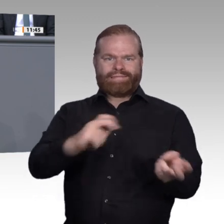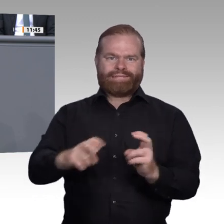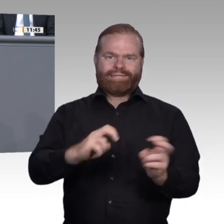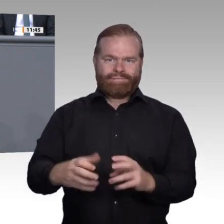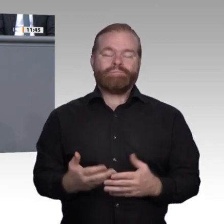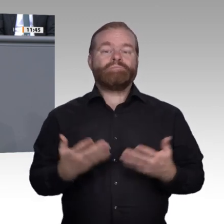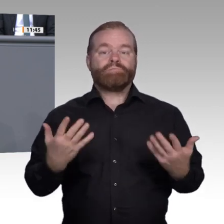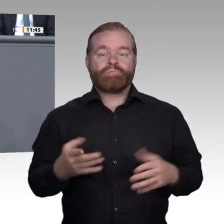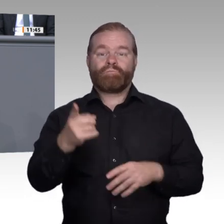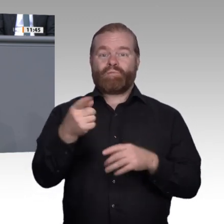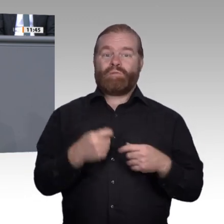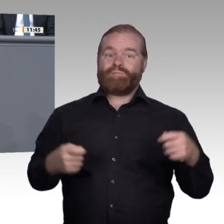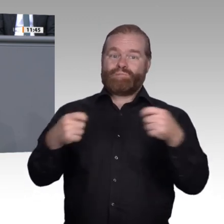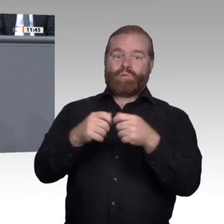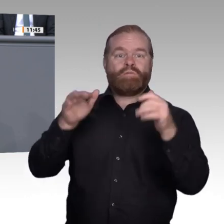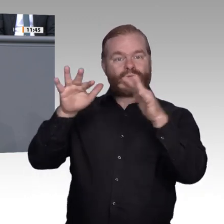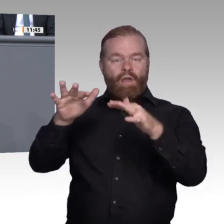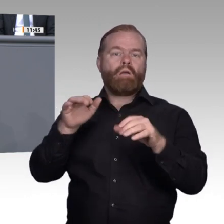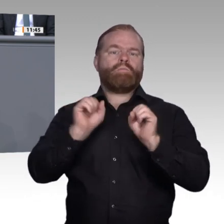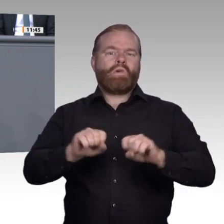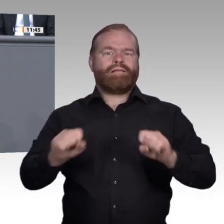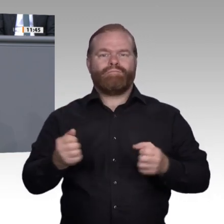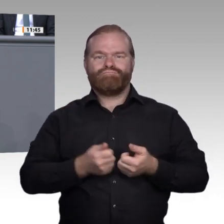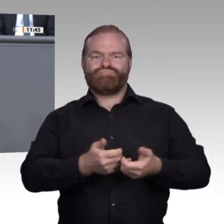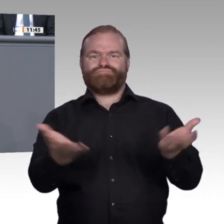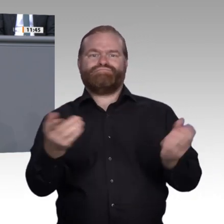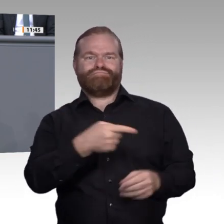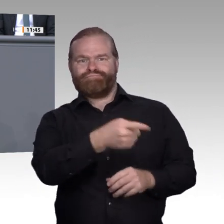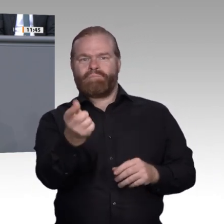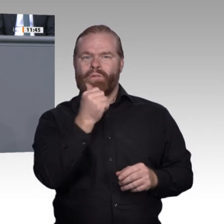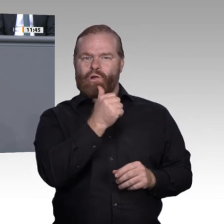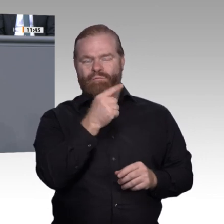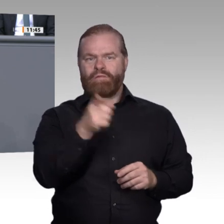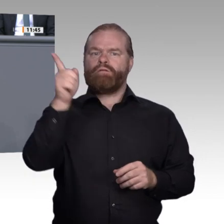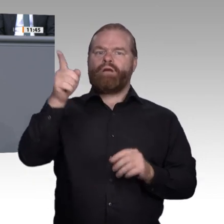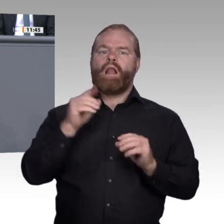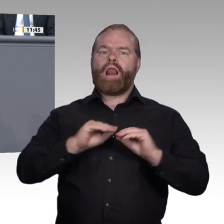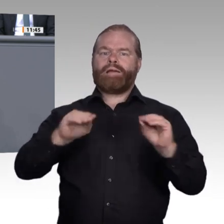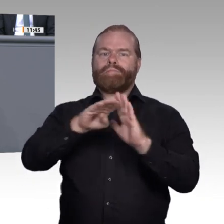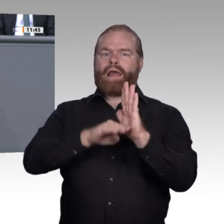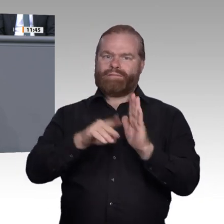kann zum Leuchtturm für die digitale Bildung werden. Teilnahmsloser Nachtwächter war er lange genug.